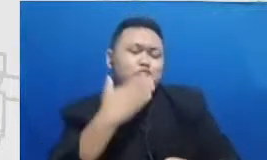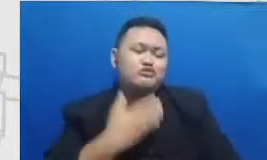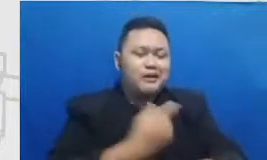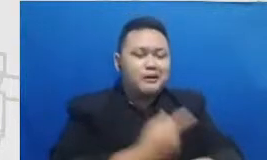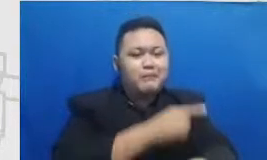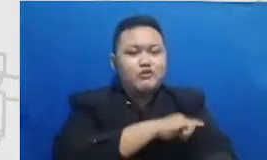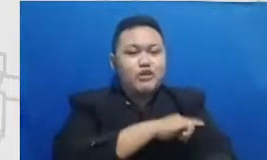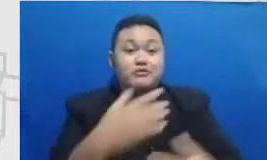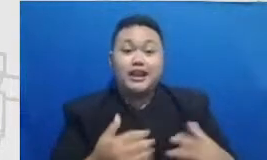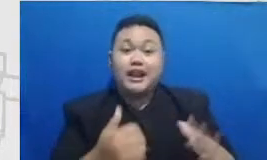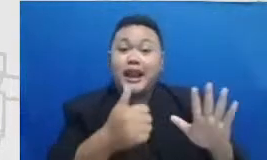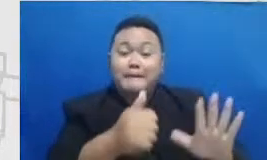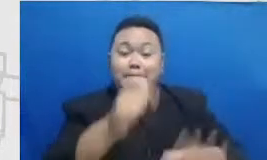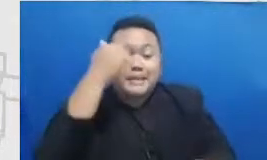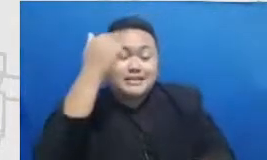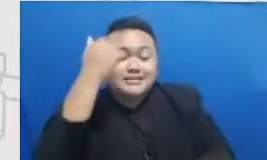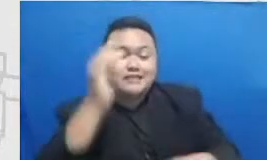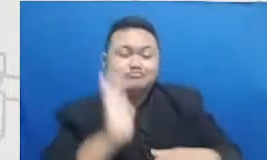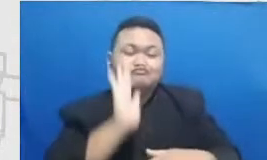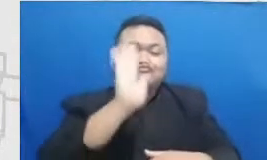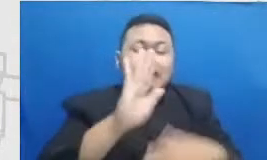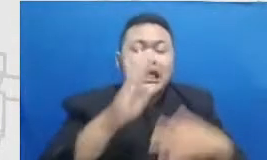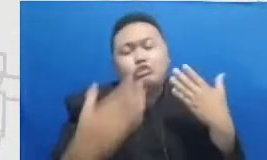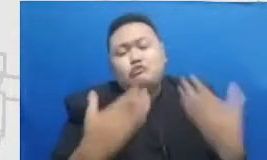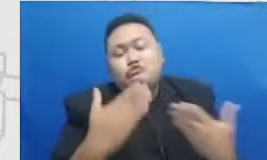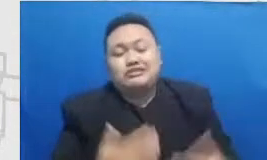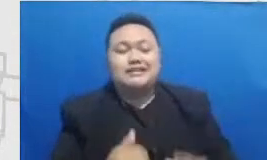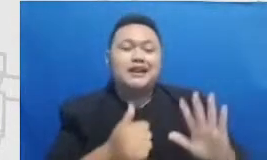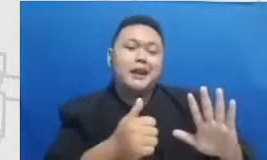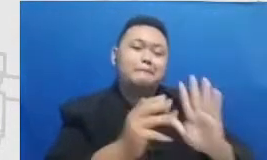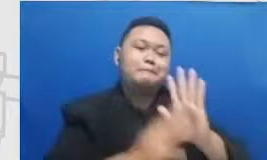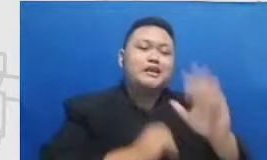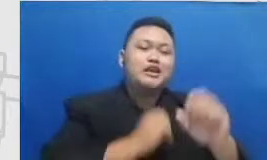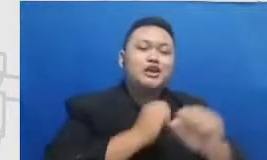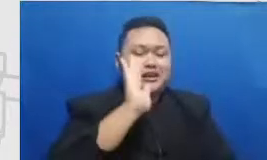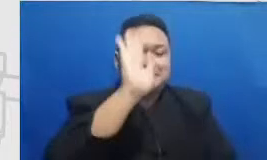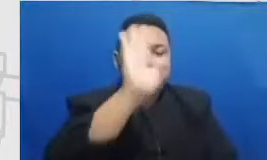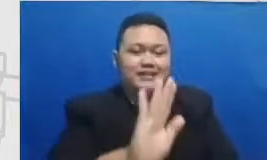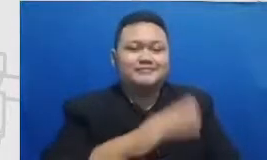pelajaran ke depan otonomi kedepan dalam program ini silahkan anda dan joved yang tadi itu si